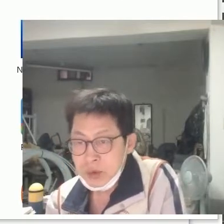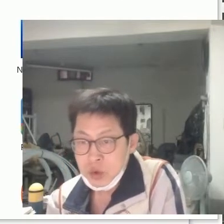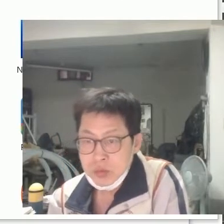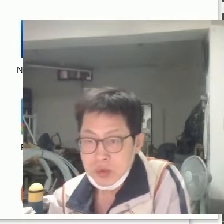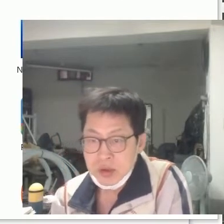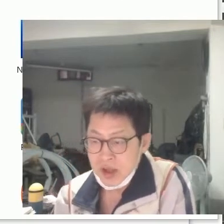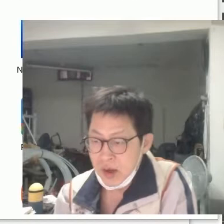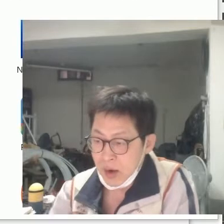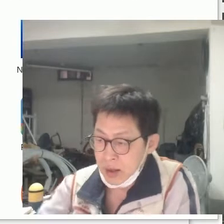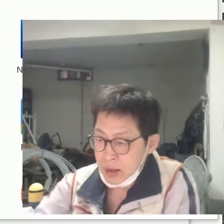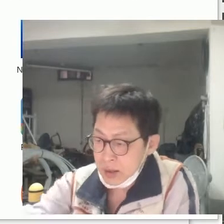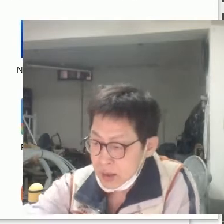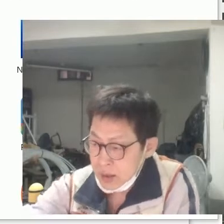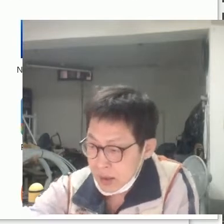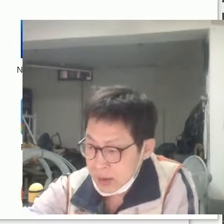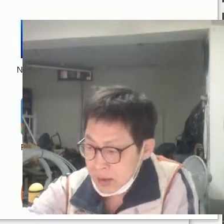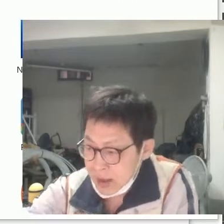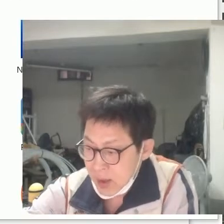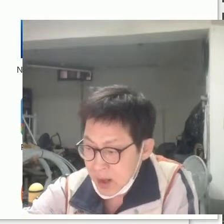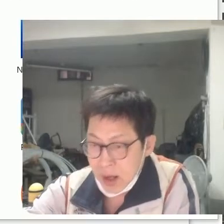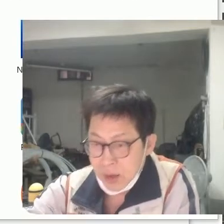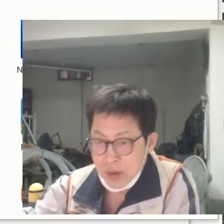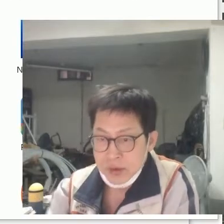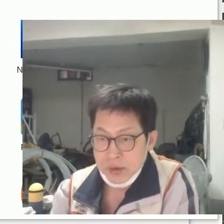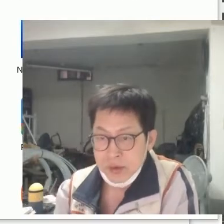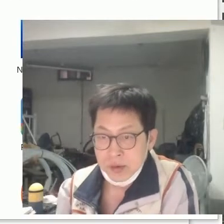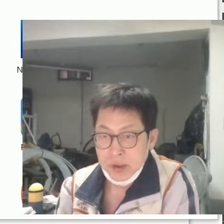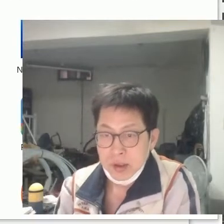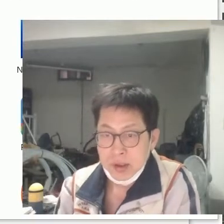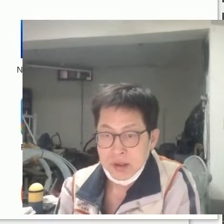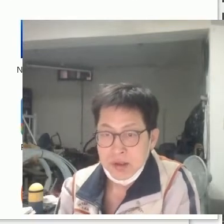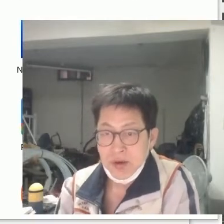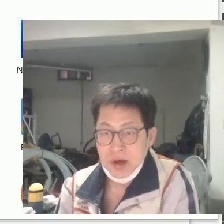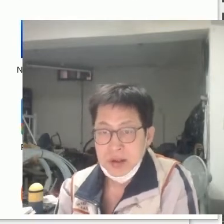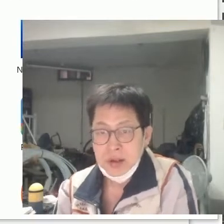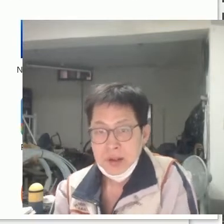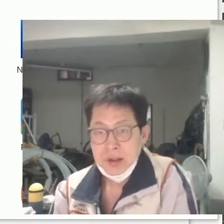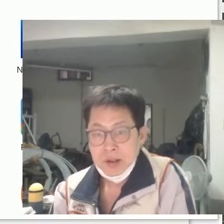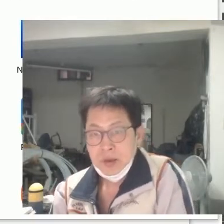요즘 '의생활'을 하고 있거든요